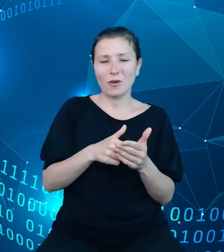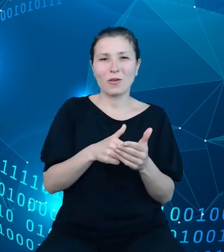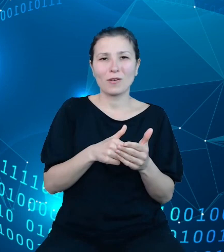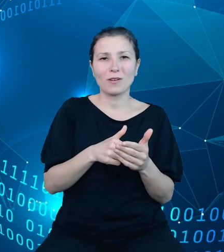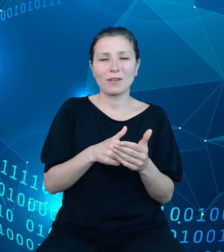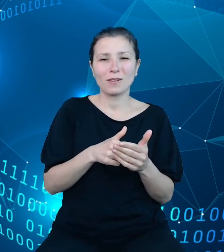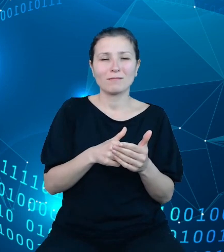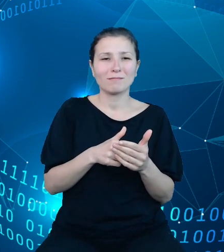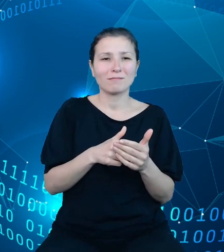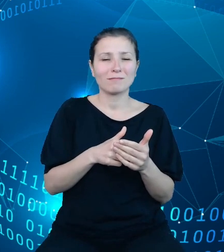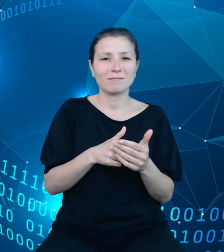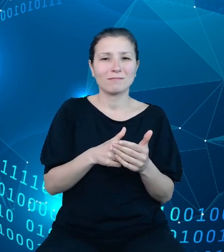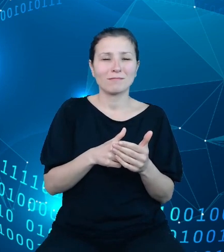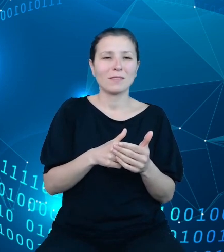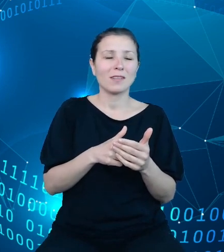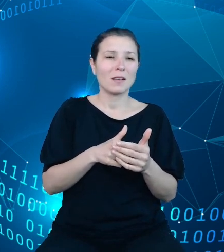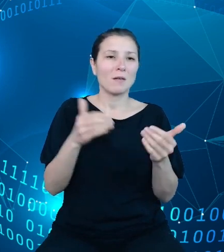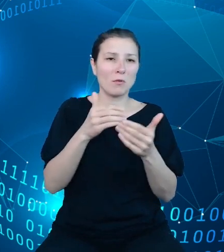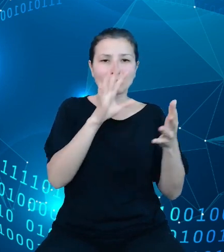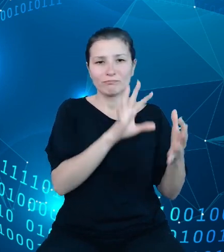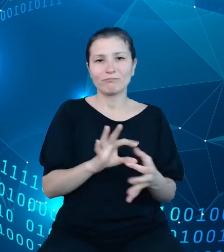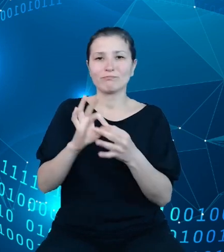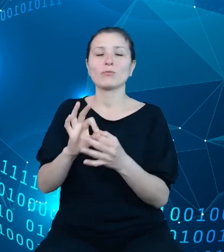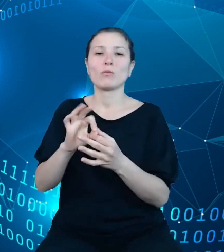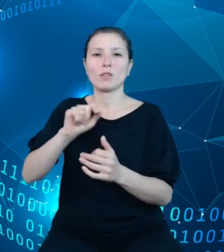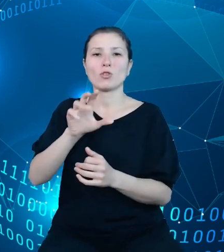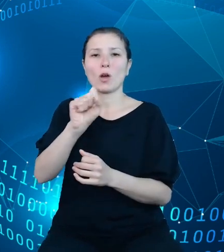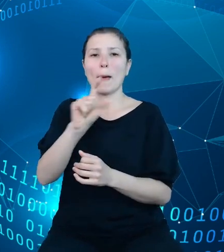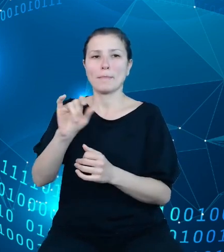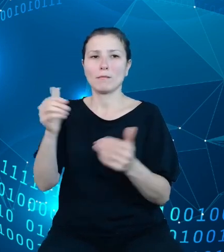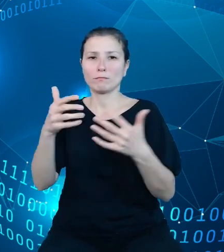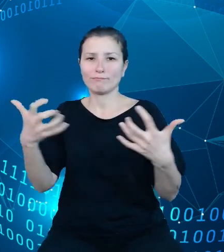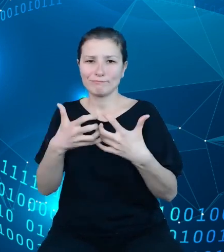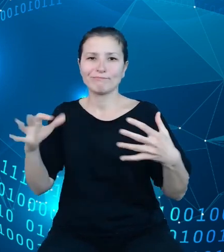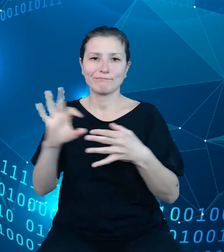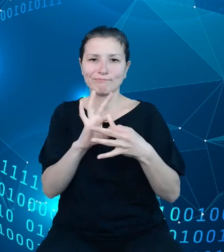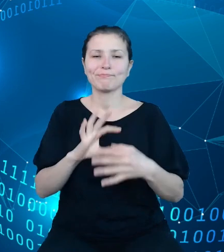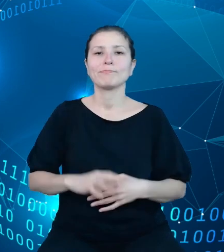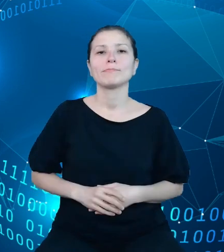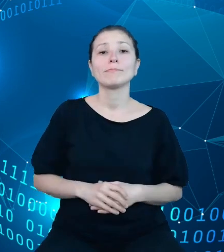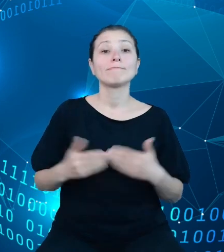się z naszym API. Na samym końcu pragnę dodać jeszcze